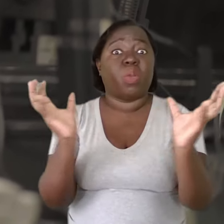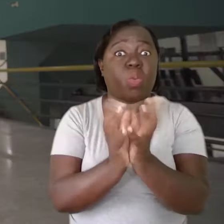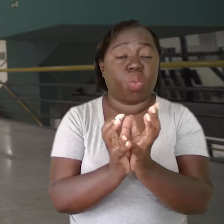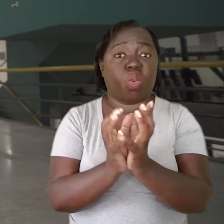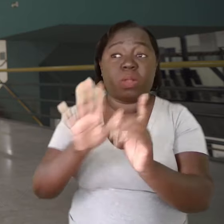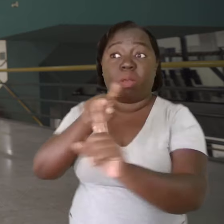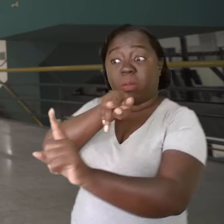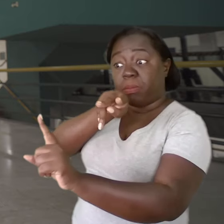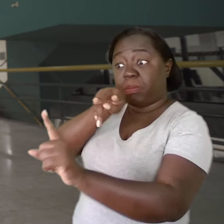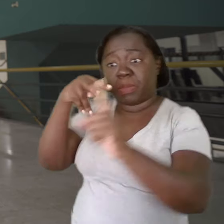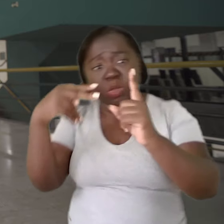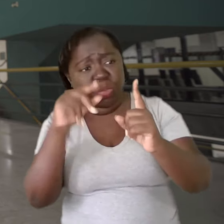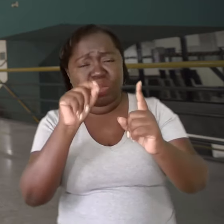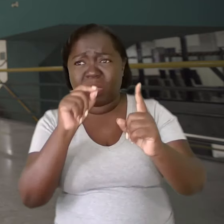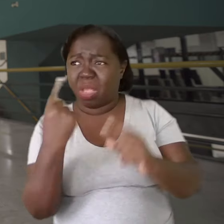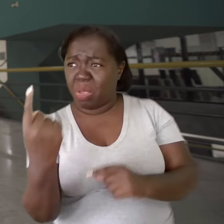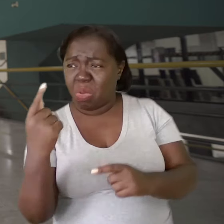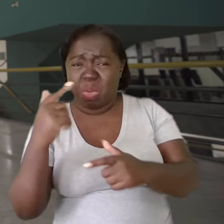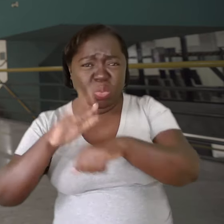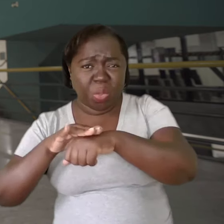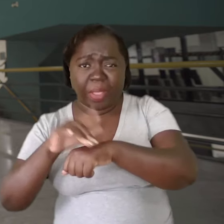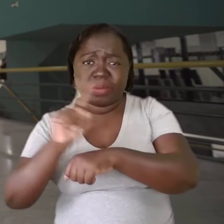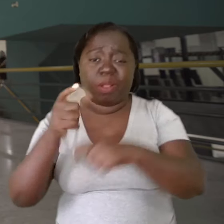Então, partimos da seguinte perspectiva: não é o indivíduo que está doente,